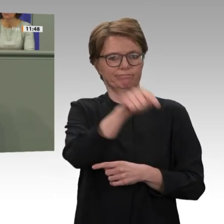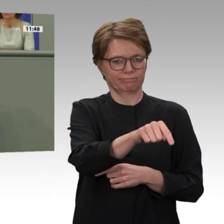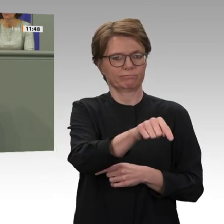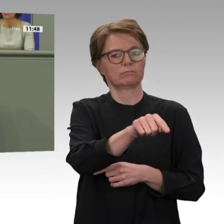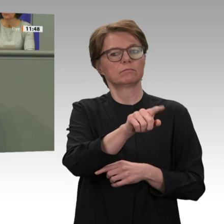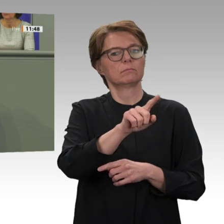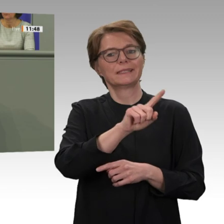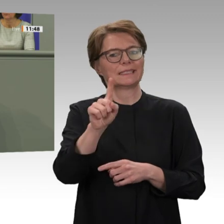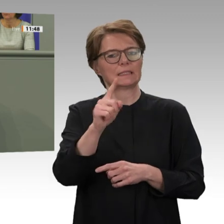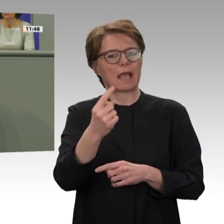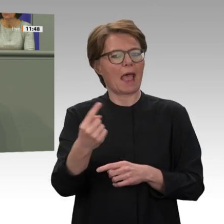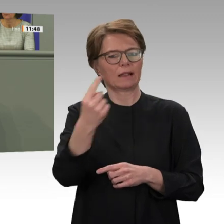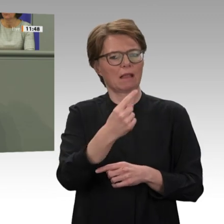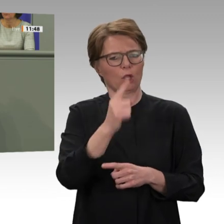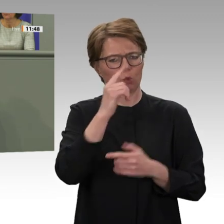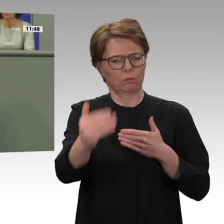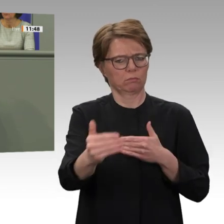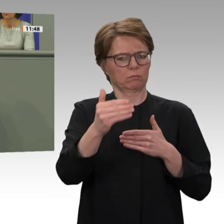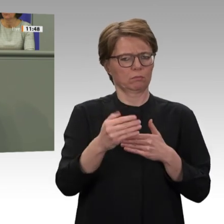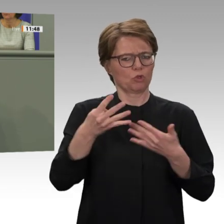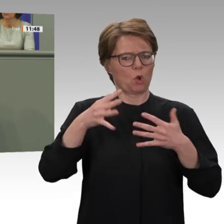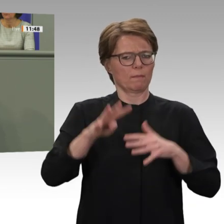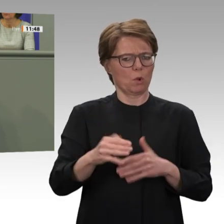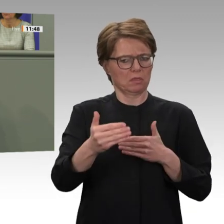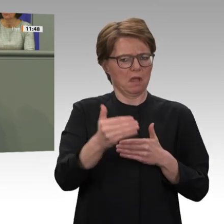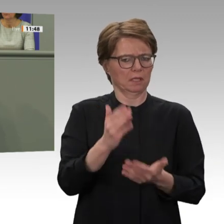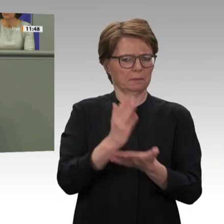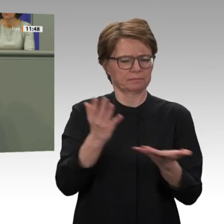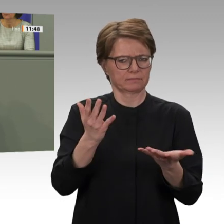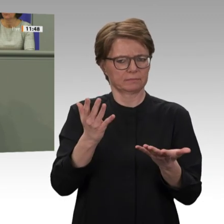ich mal gespannt. Ansonsten wäre es einfacher gewesen, um ein Jahr zu verlängern. Und